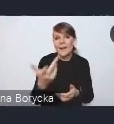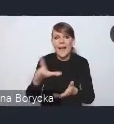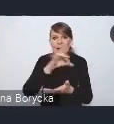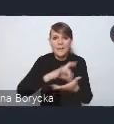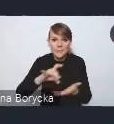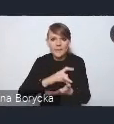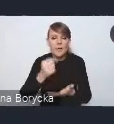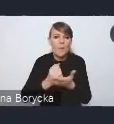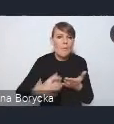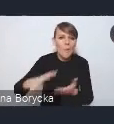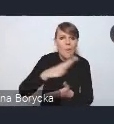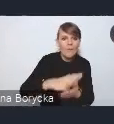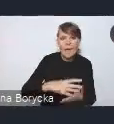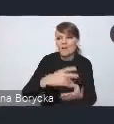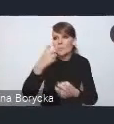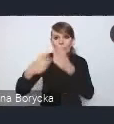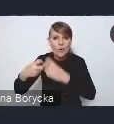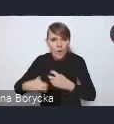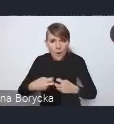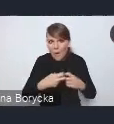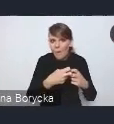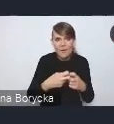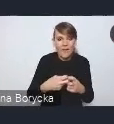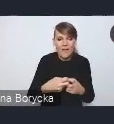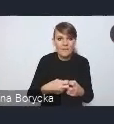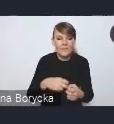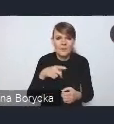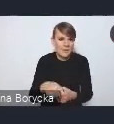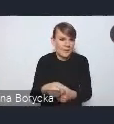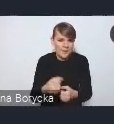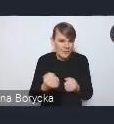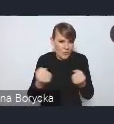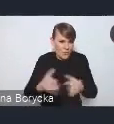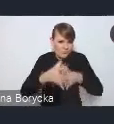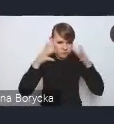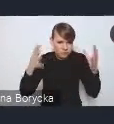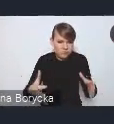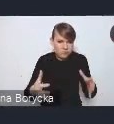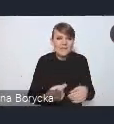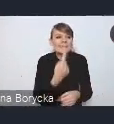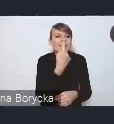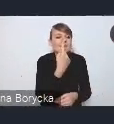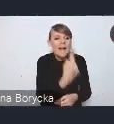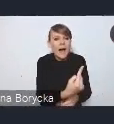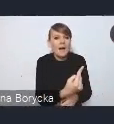często przekracza możliwości pojedynczych jednostek z osobna,